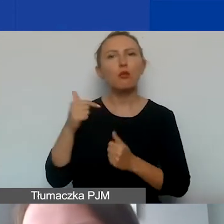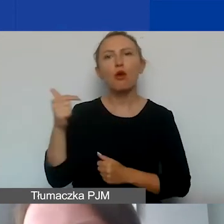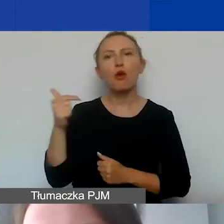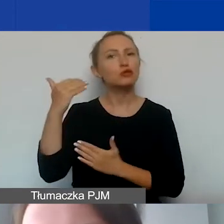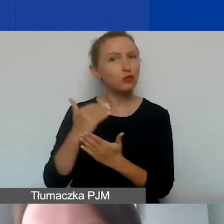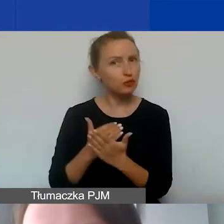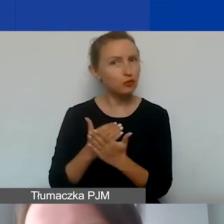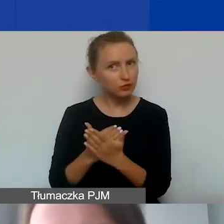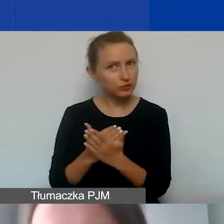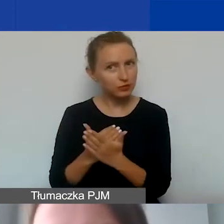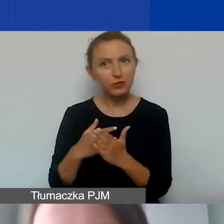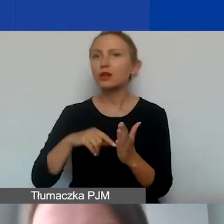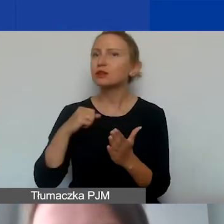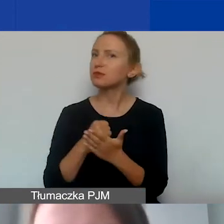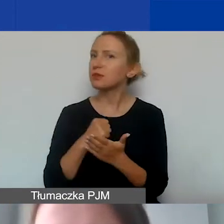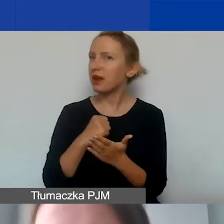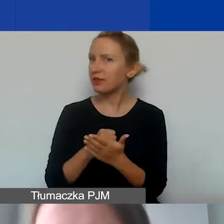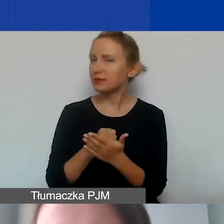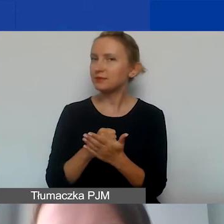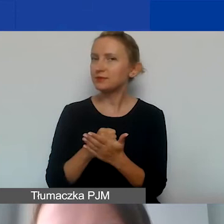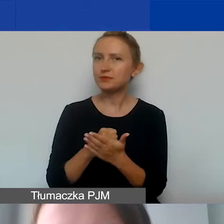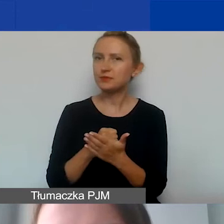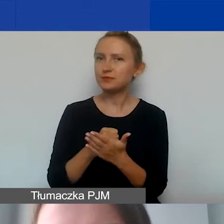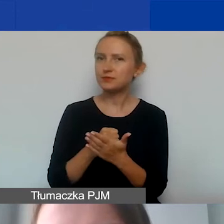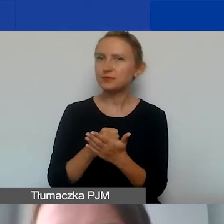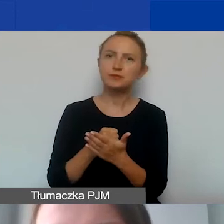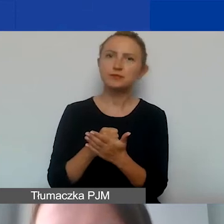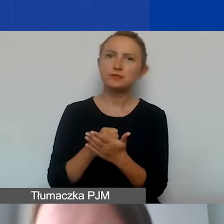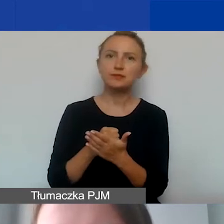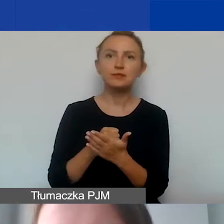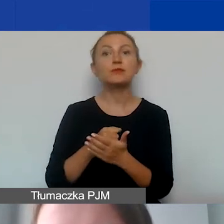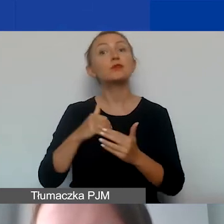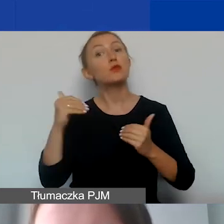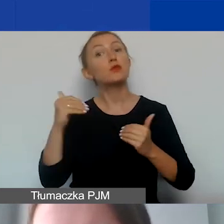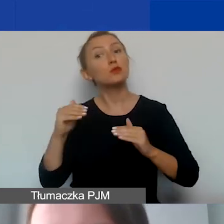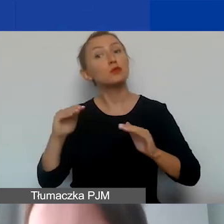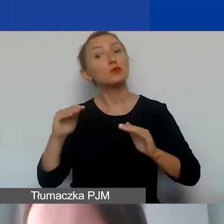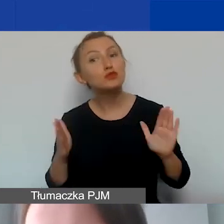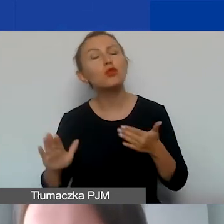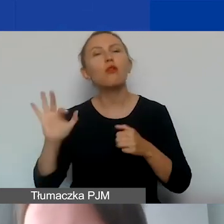To są kwestie, które pomogą nam przygotować projekt i budżet,